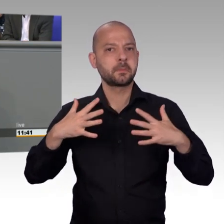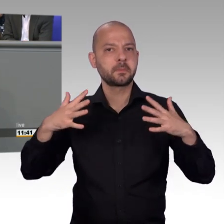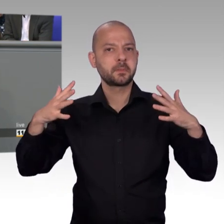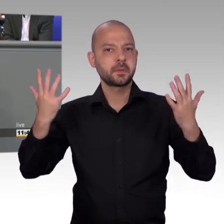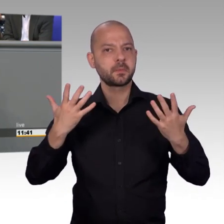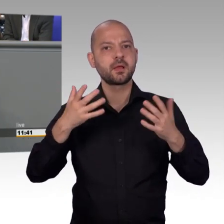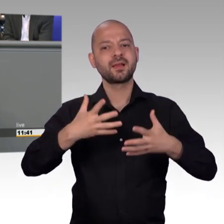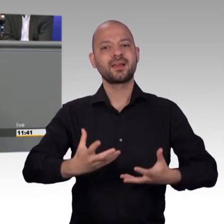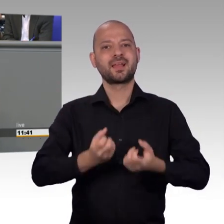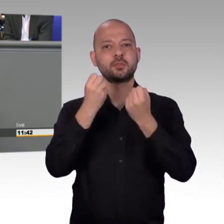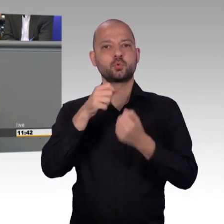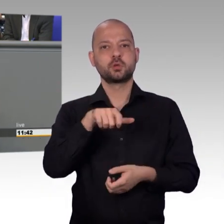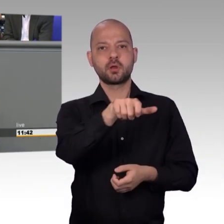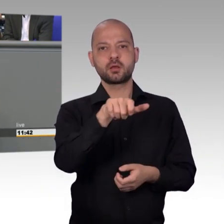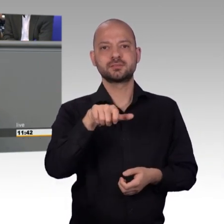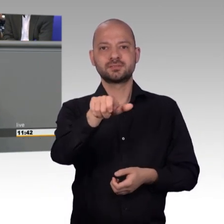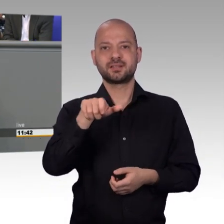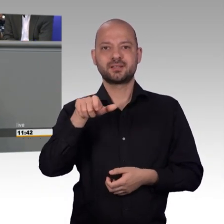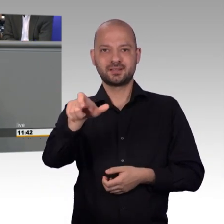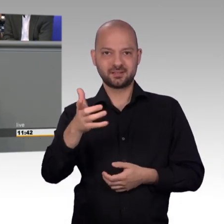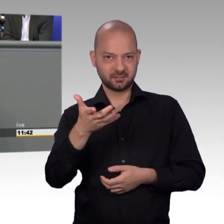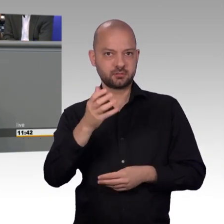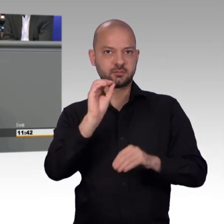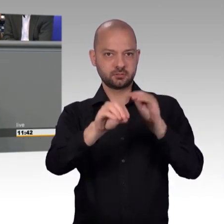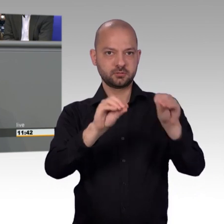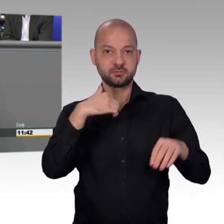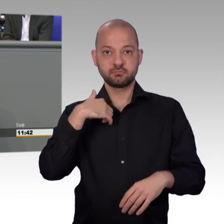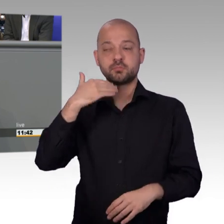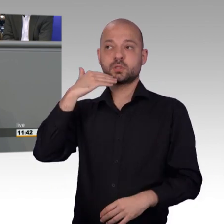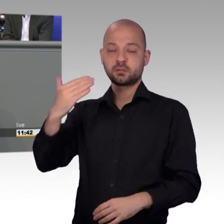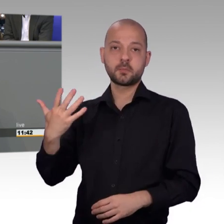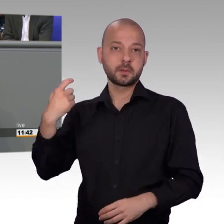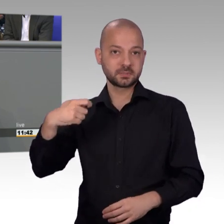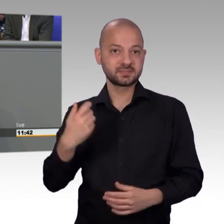Akzeptanz und Anerkennung unserer Arbeit hier im Deutschen Bundestag